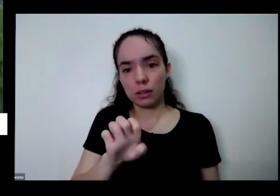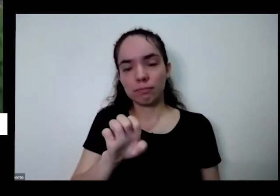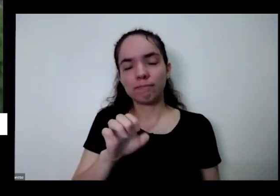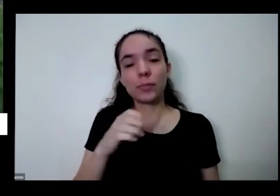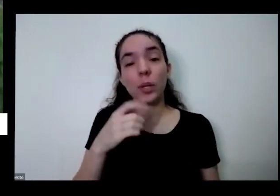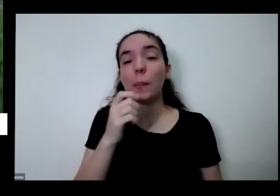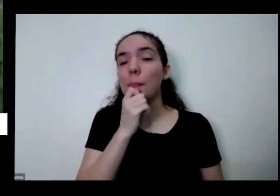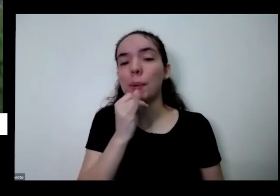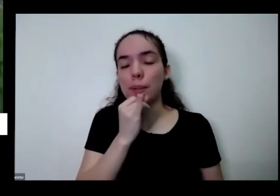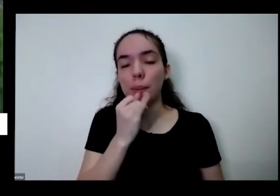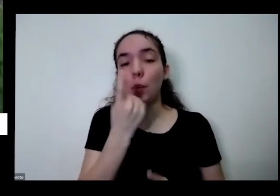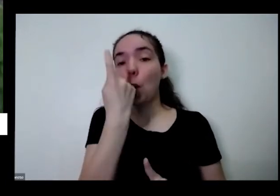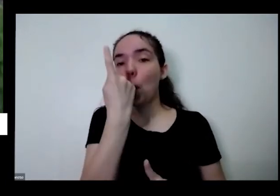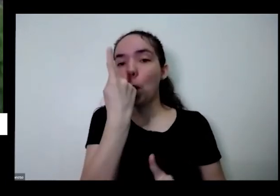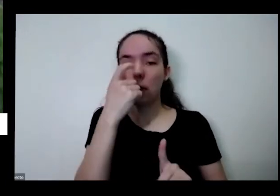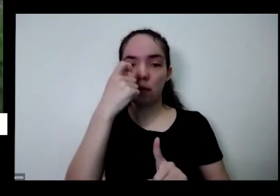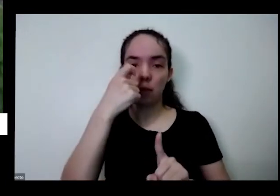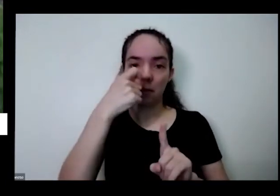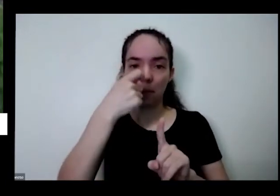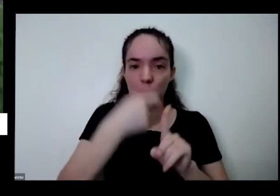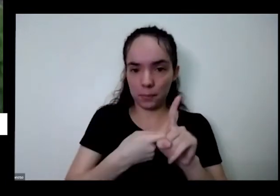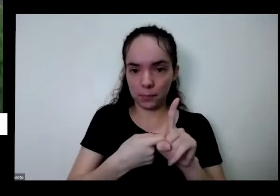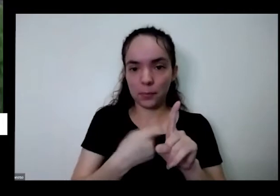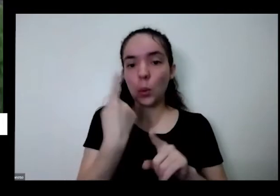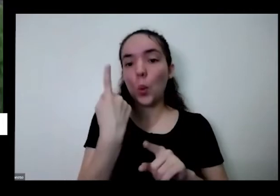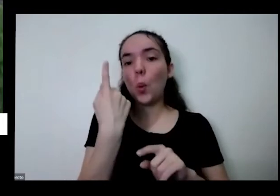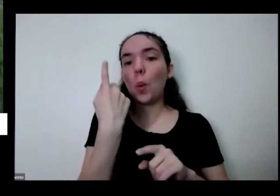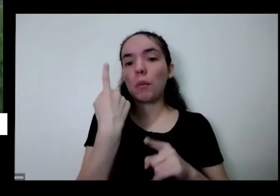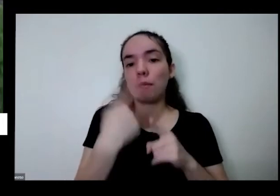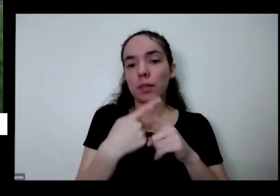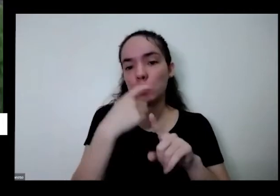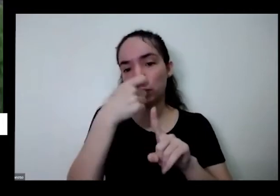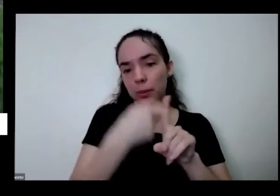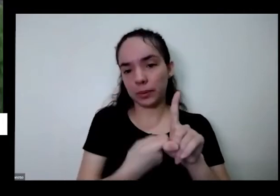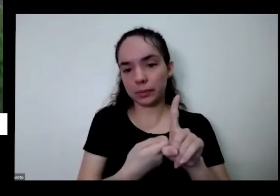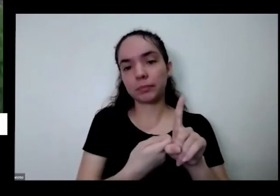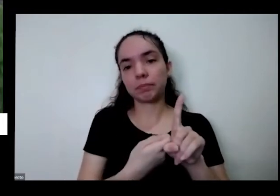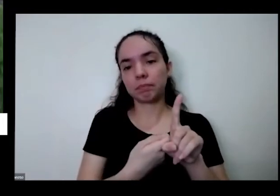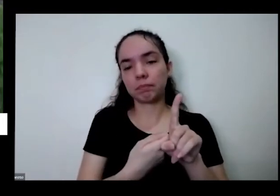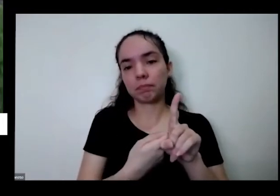mês primeiro a regra não precisa ser pelo vídeo sobre isso como eu falei manda regra não pode